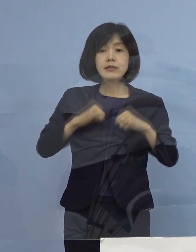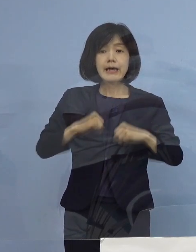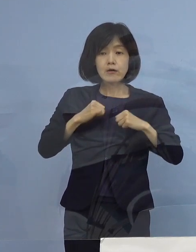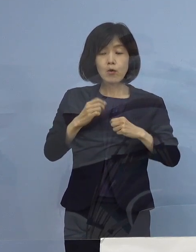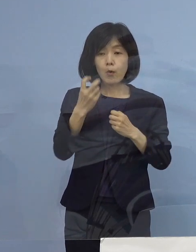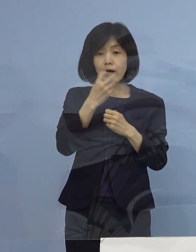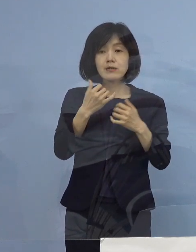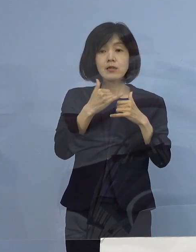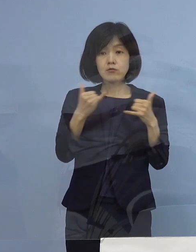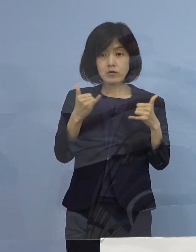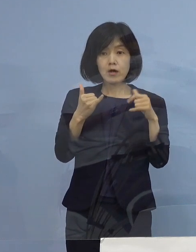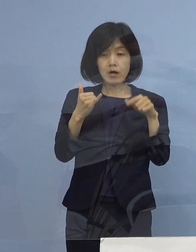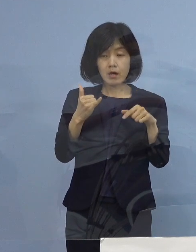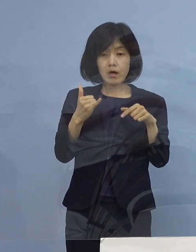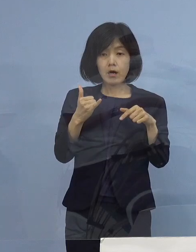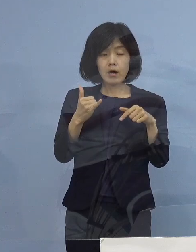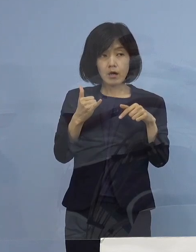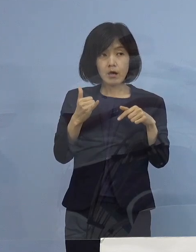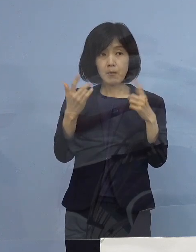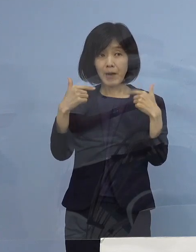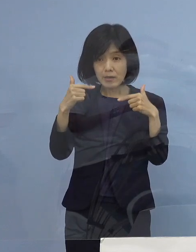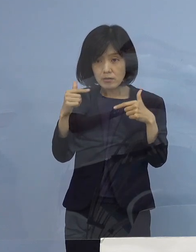日々増えているように 見えるんですけれども